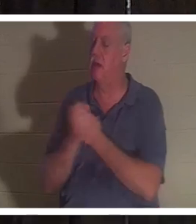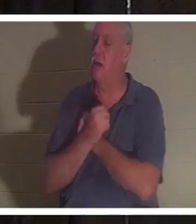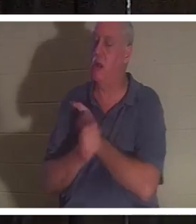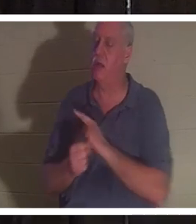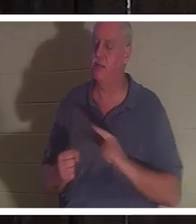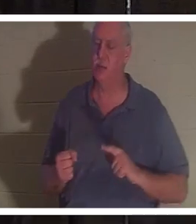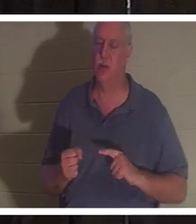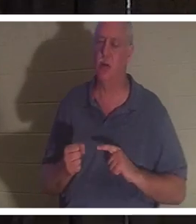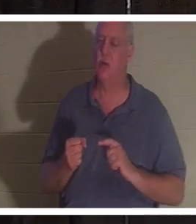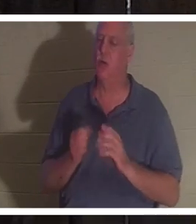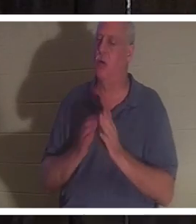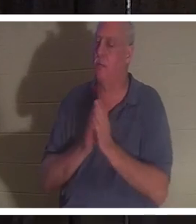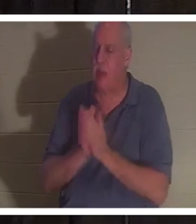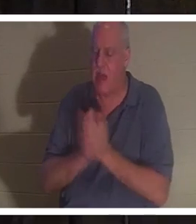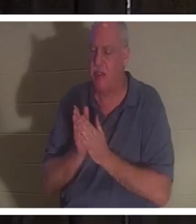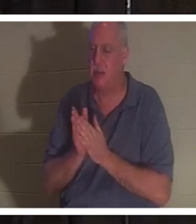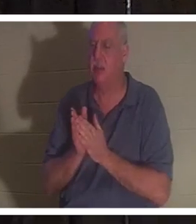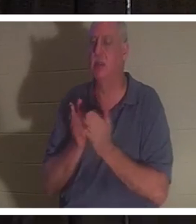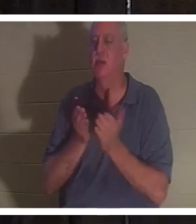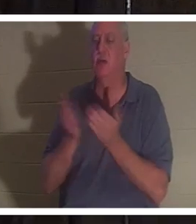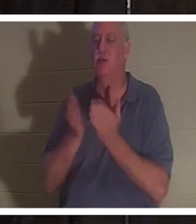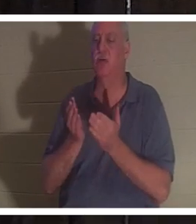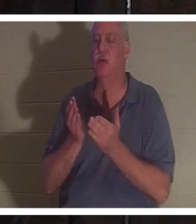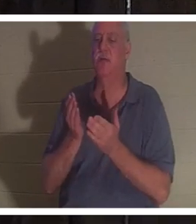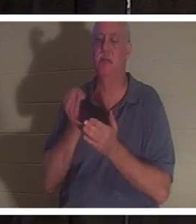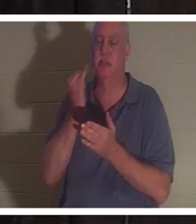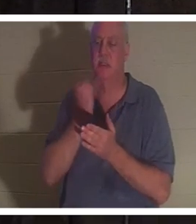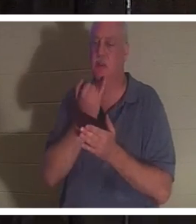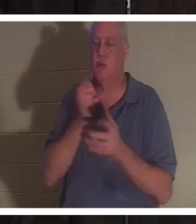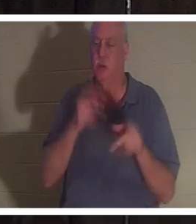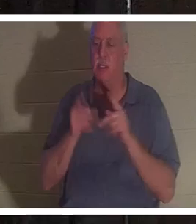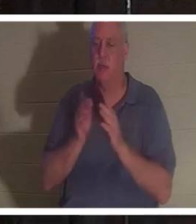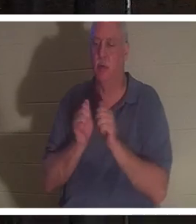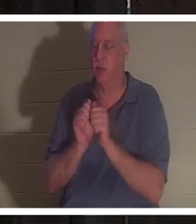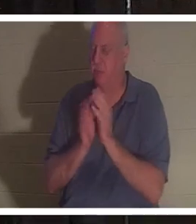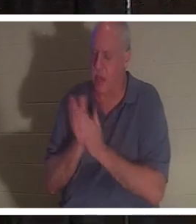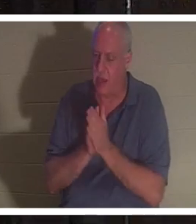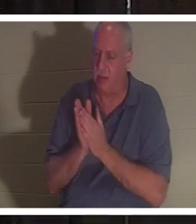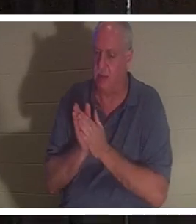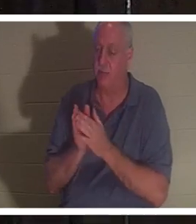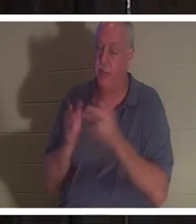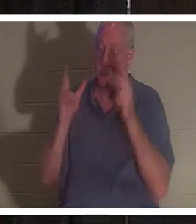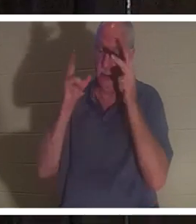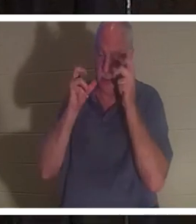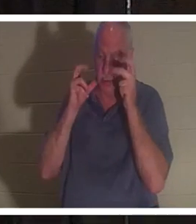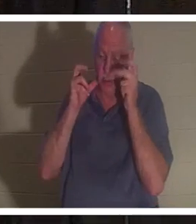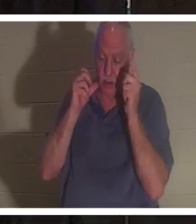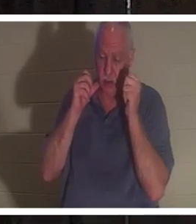israelischen Volk leidenschaftlich. Sie sagte, dass sie all diese Leute singen hörte: „Willkommen zu Hause, Christine“.